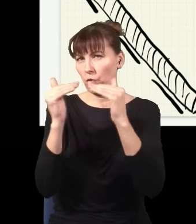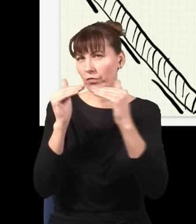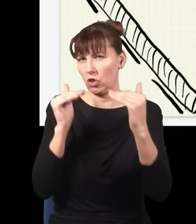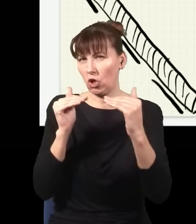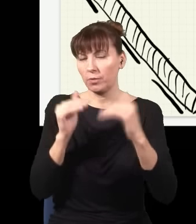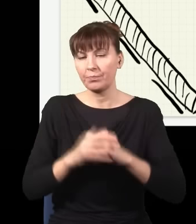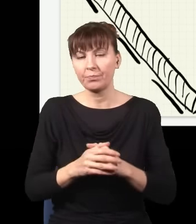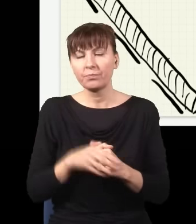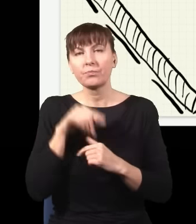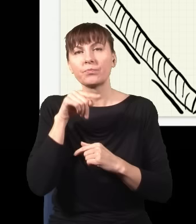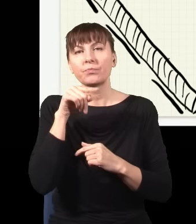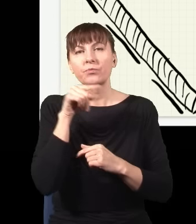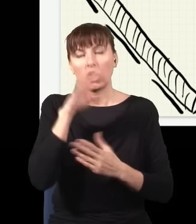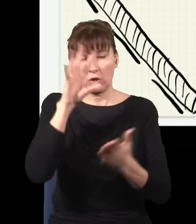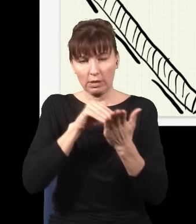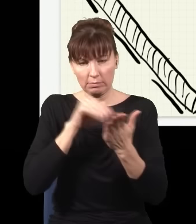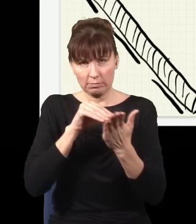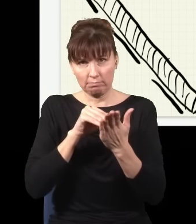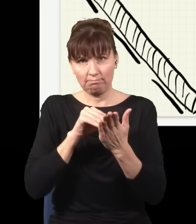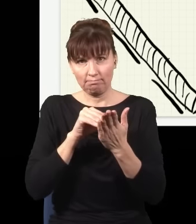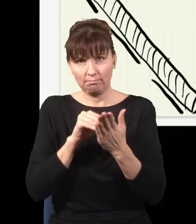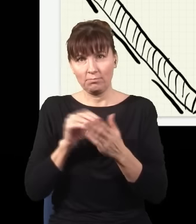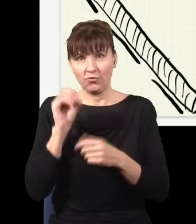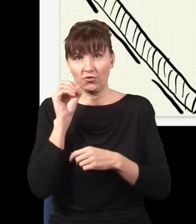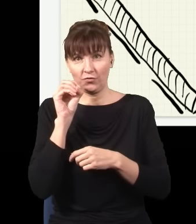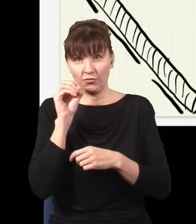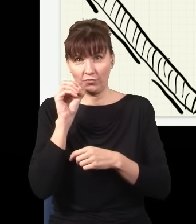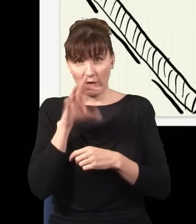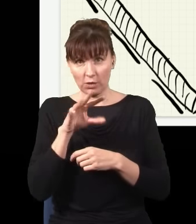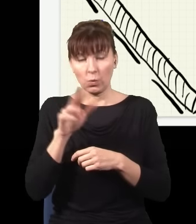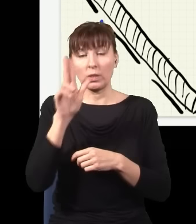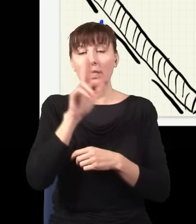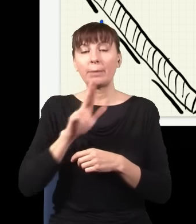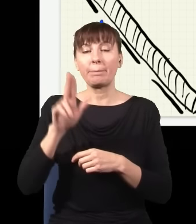Otóż w tym eksperymencie mam moją niebieską wiązkę, ona sobie z jakąś szansą trafia do jednej przegrody albo